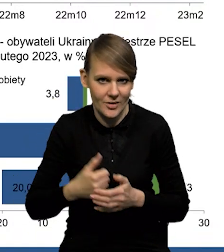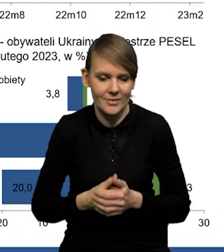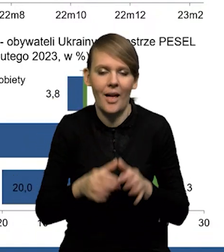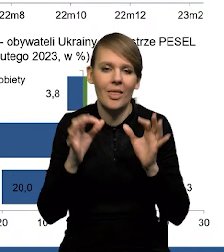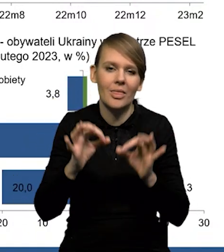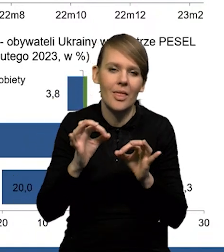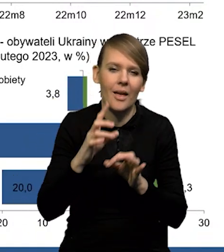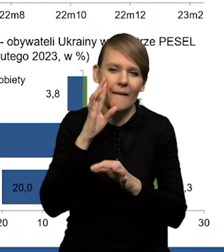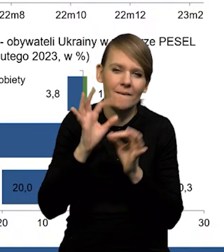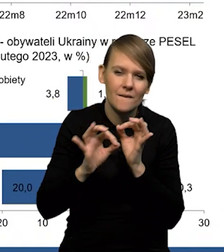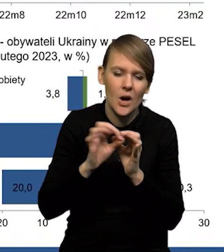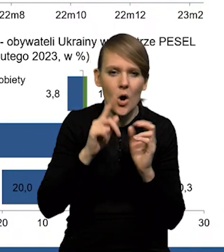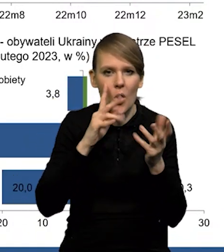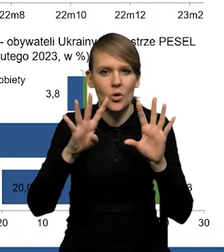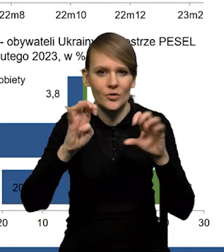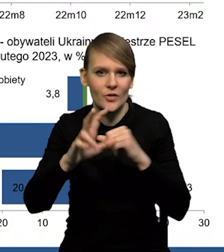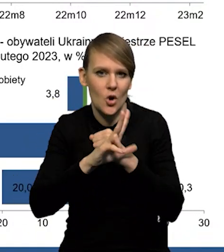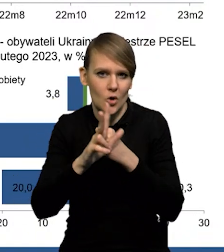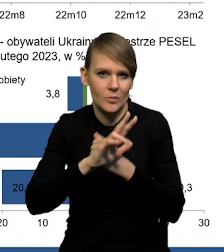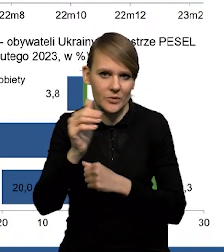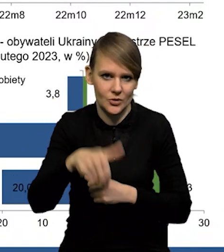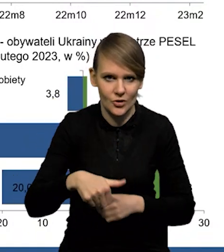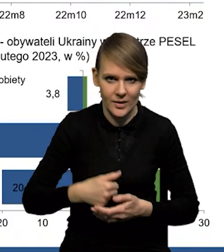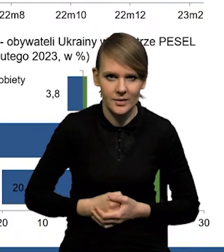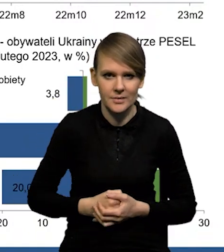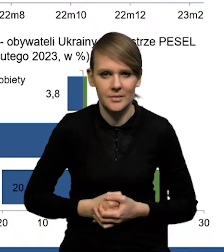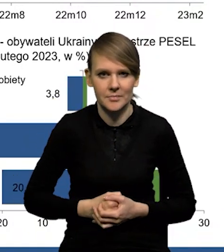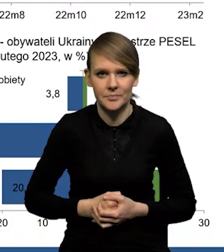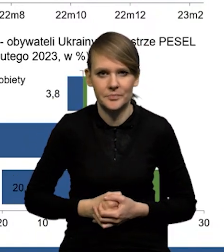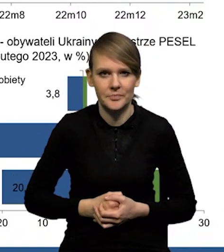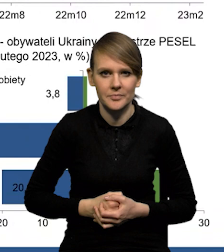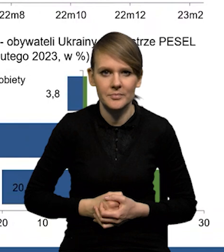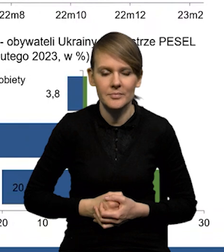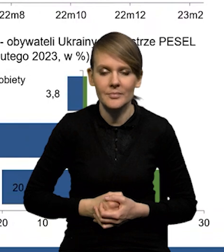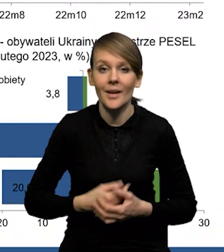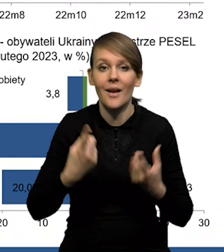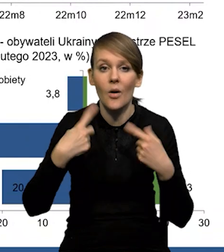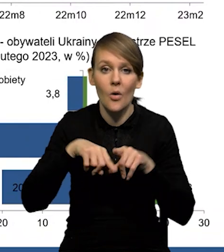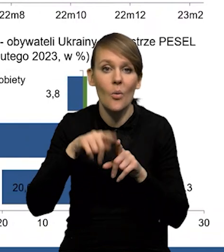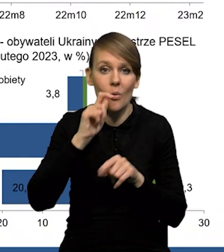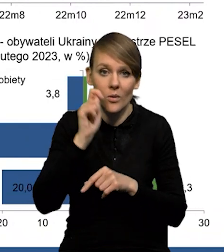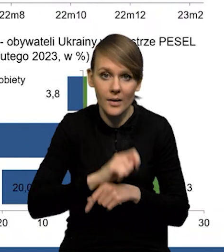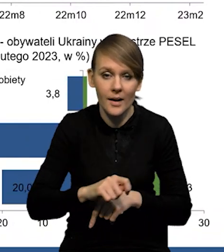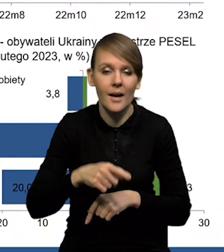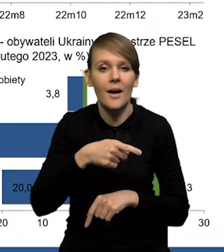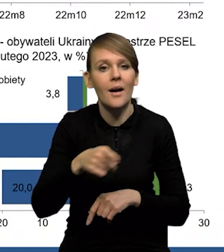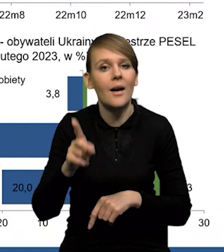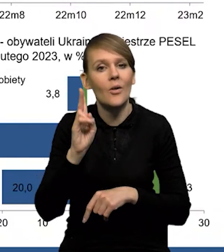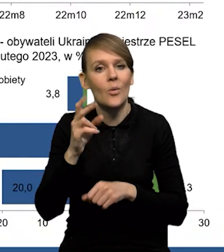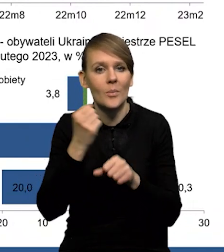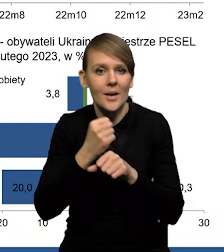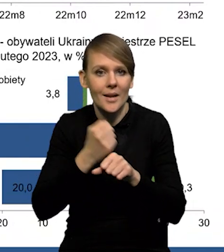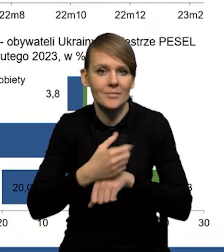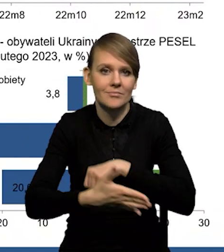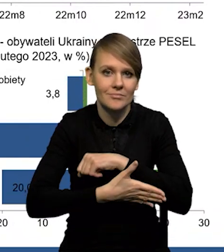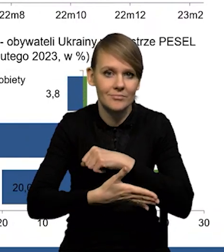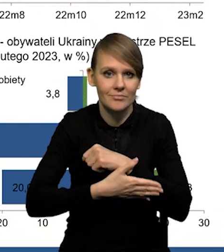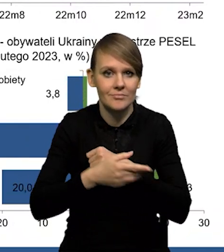Teraz szacujemy, że to jest gdzieś około 980 000. Z kolei obywateli Ukrainy, którzy wykonują pracę na podstawie powiadomienia,